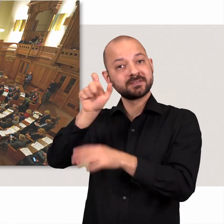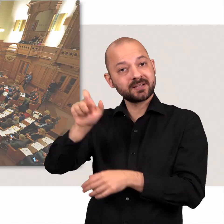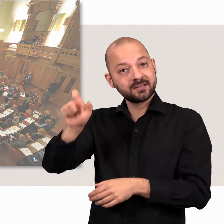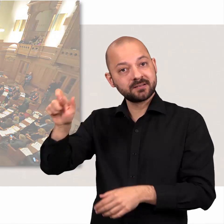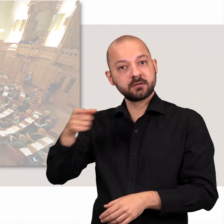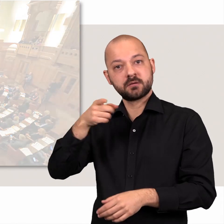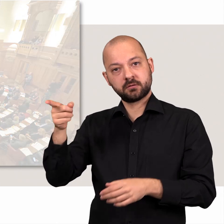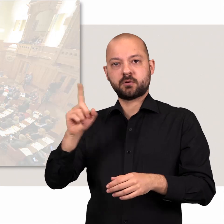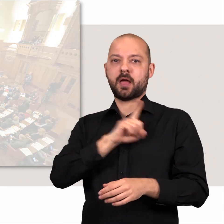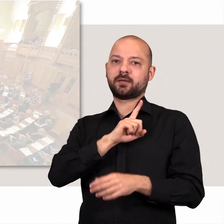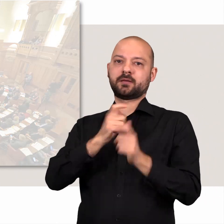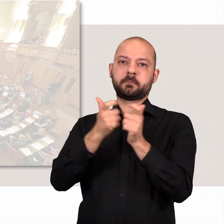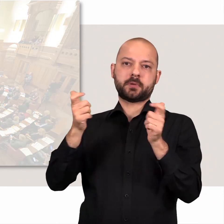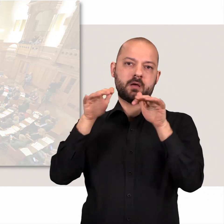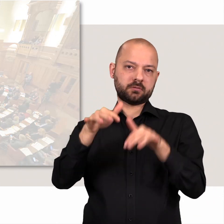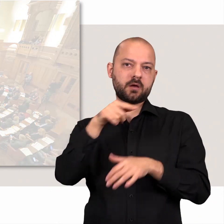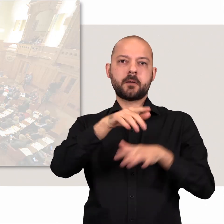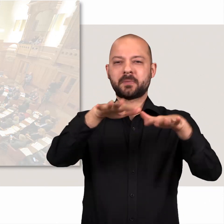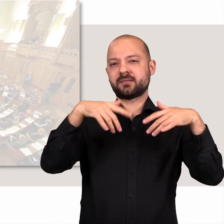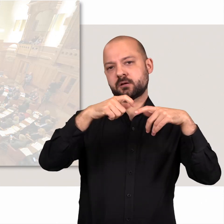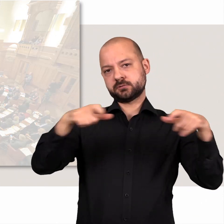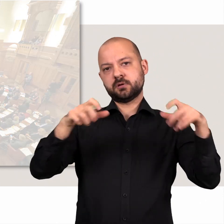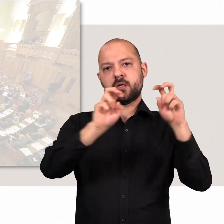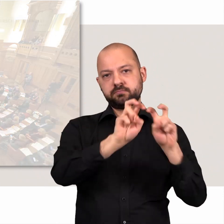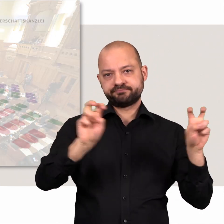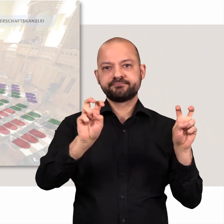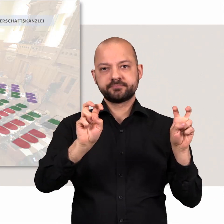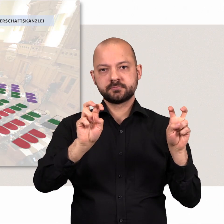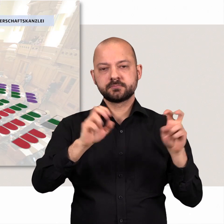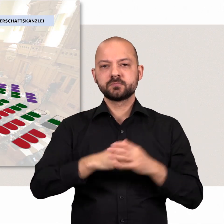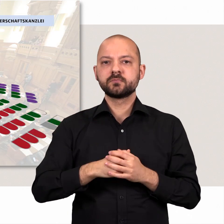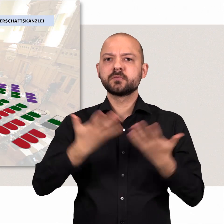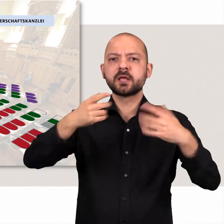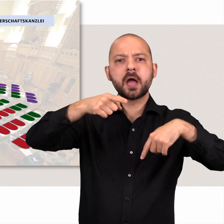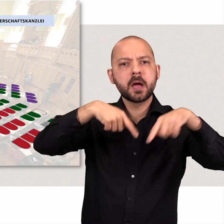Die Senatsvertreterinnen und -vertreter nehmen auf einer eigenen Bank im Plenarsaal Platz.